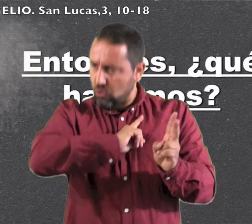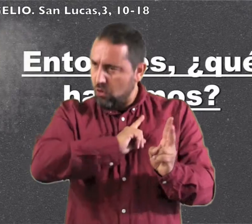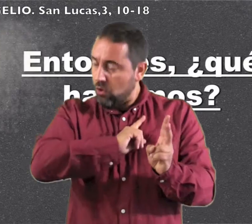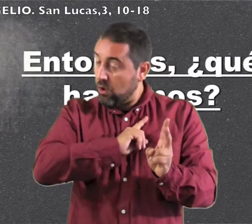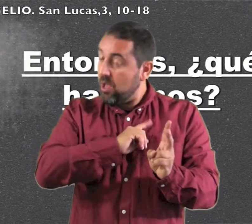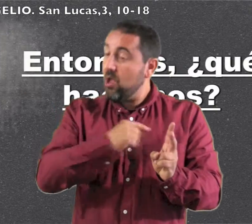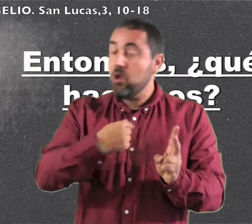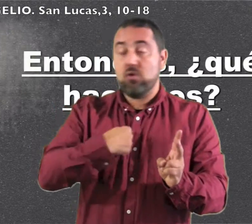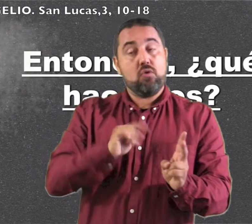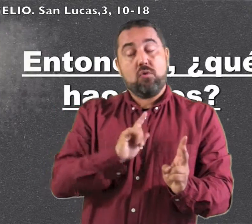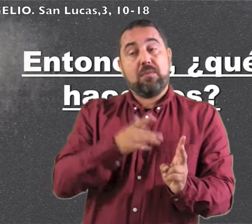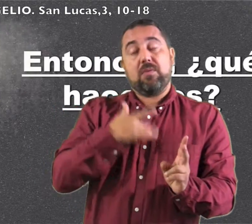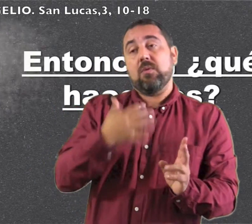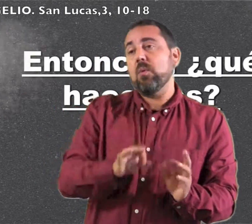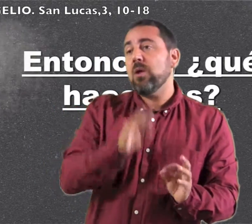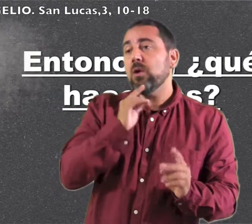y no merezco desatarle